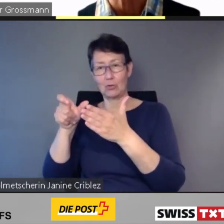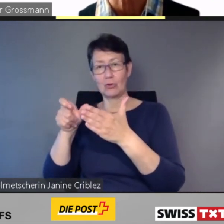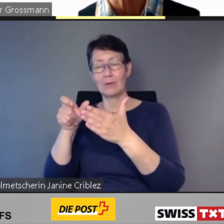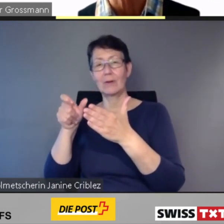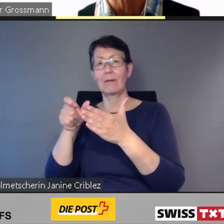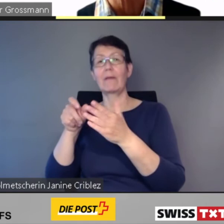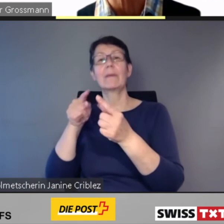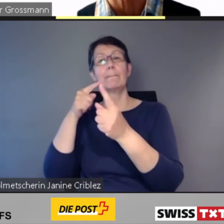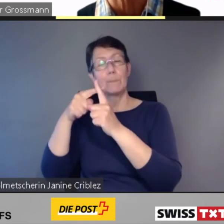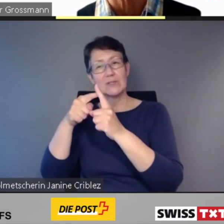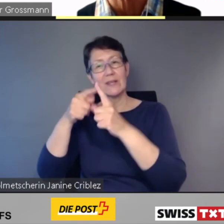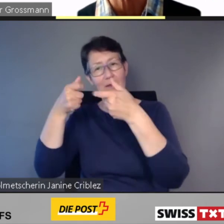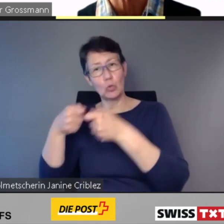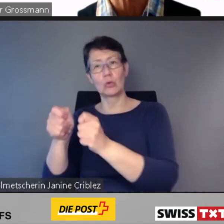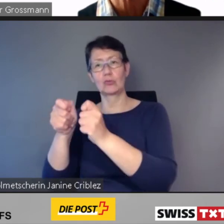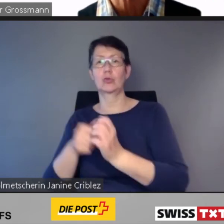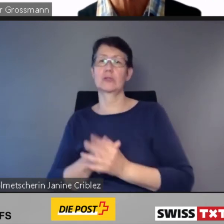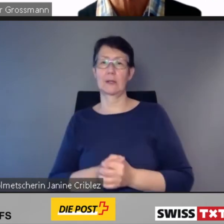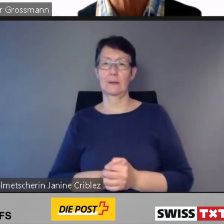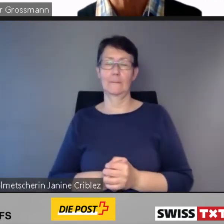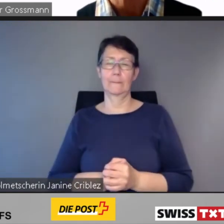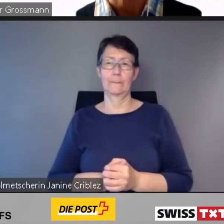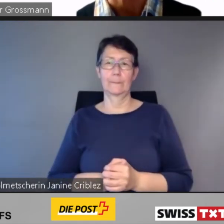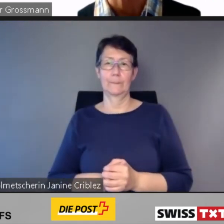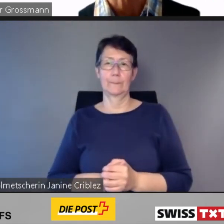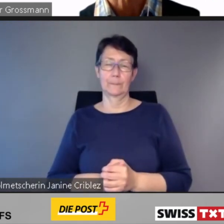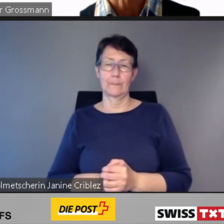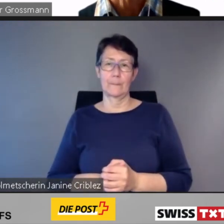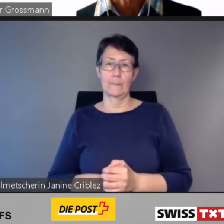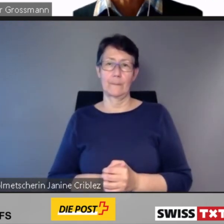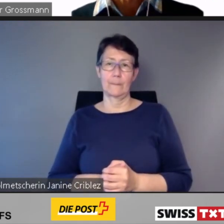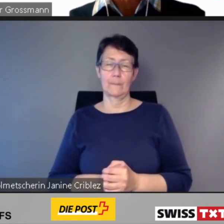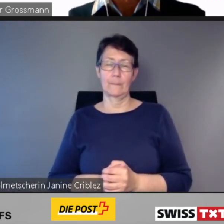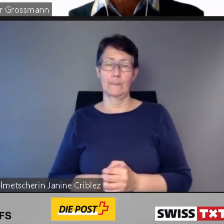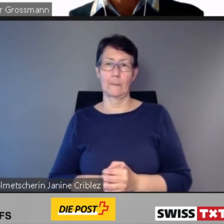Ich komme zur Kernaussage vier.